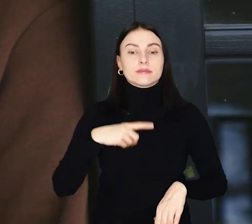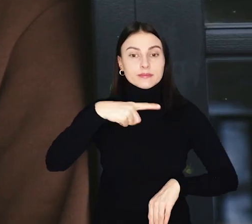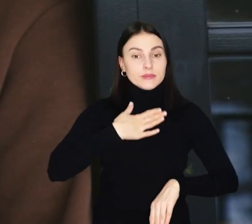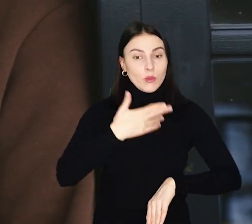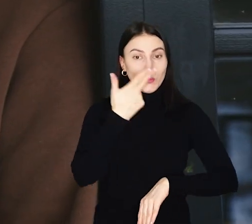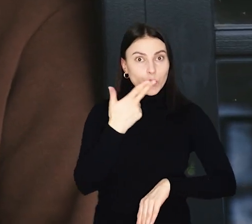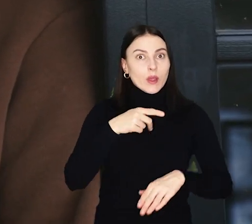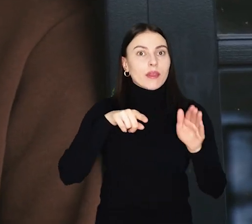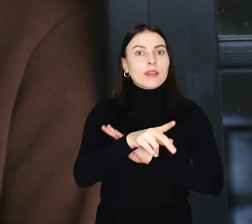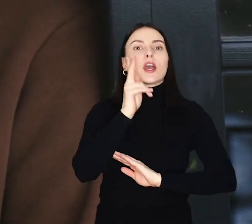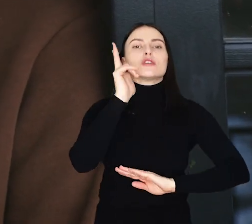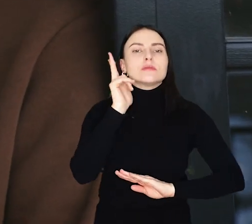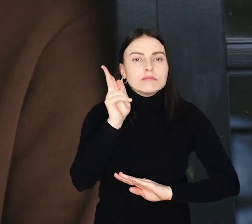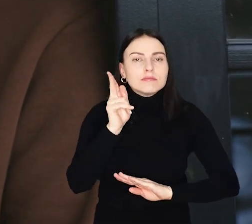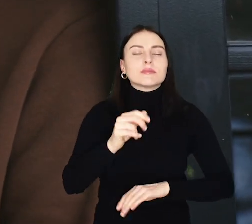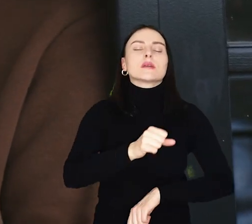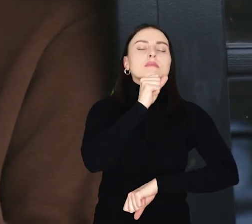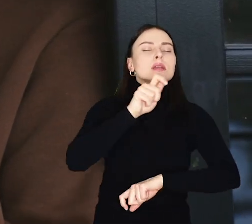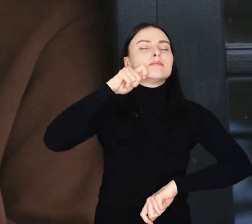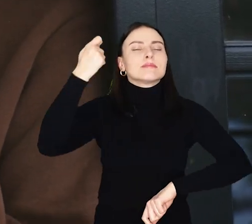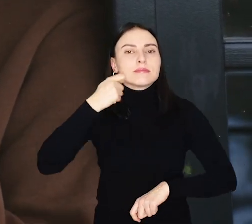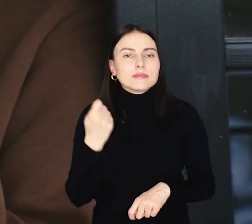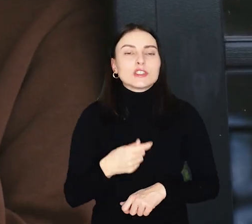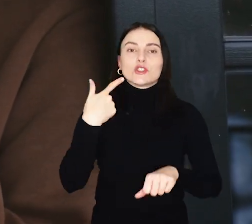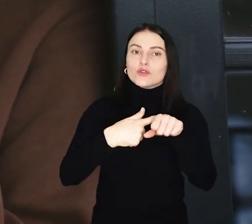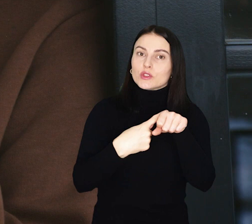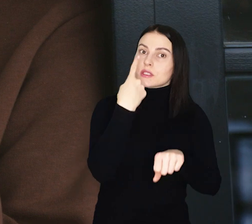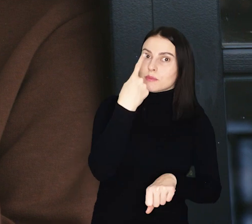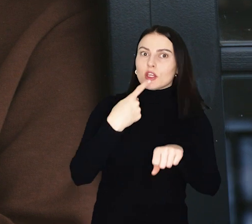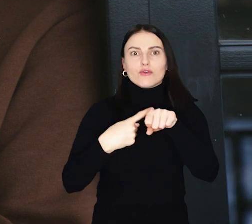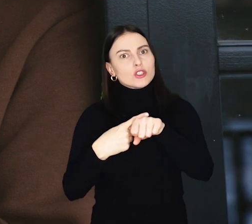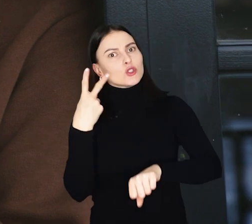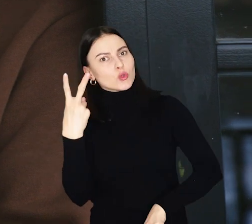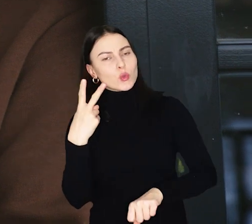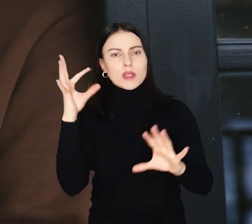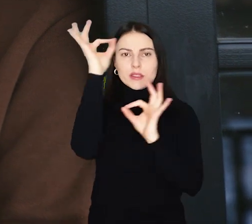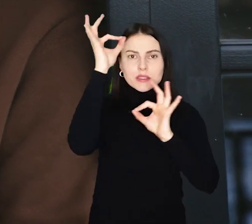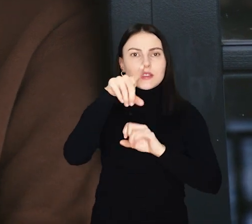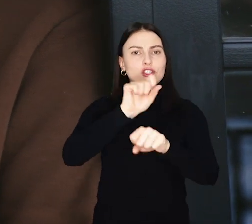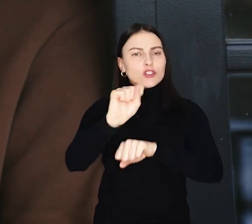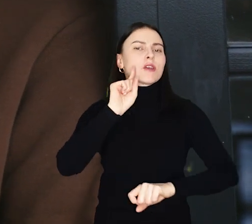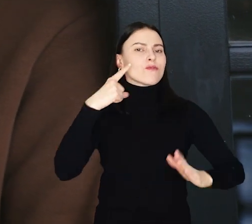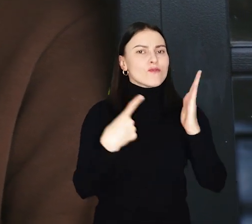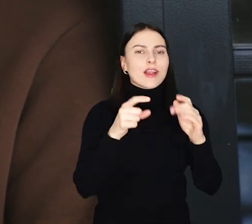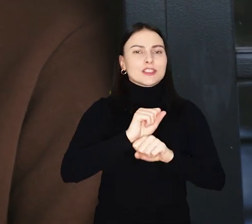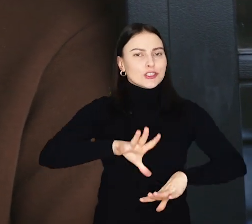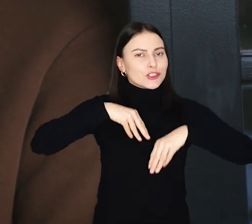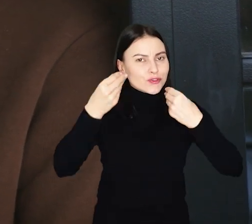Nadchodzący weekend będzie należał do babć i dziadków, bo 21 i 22 stycznia to właśnie ich święto.